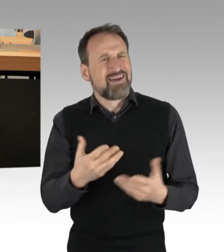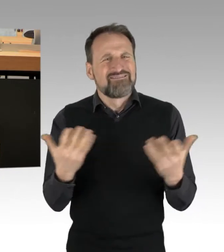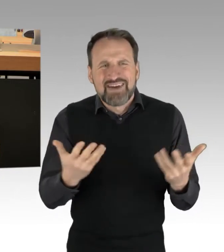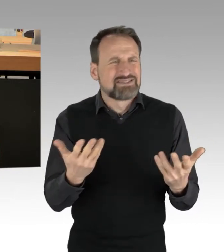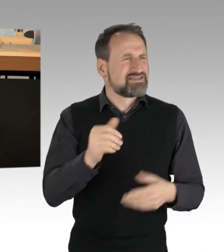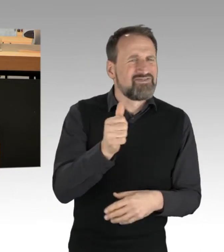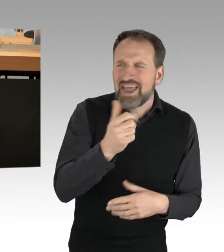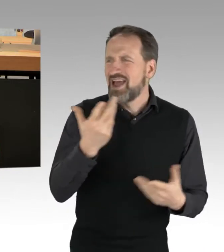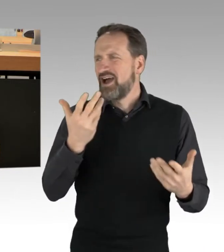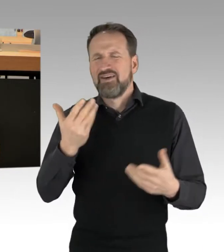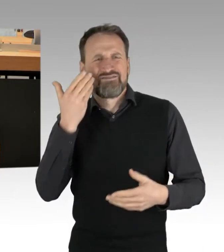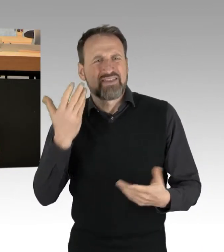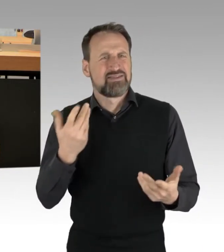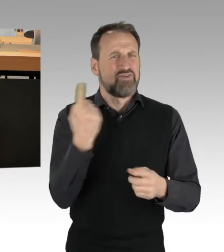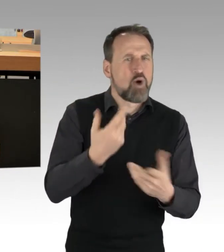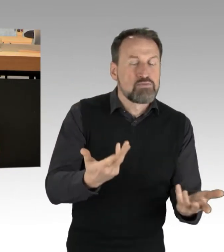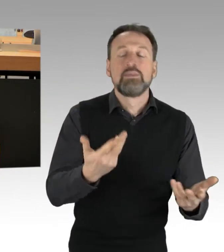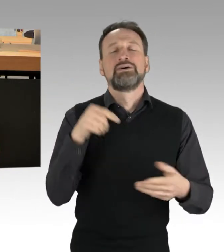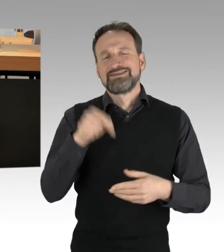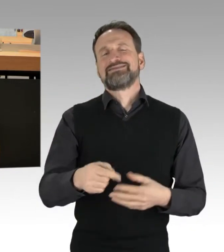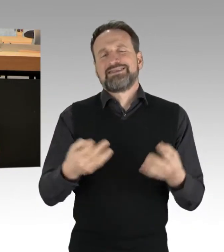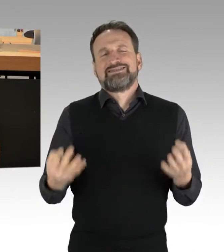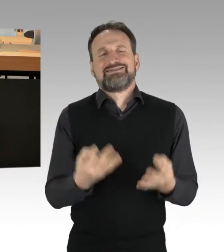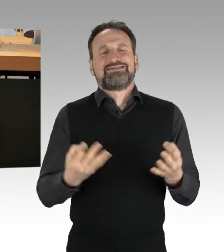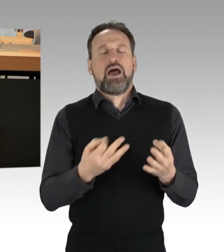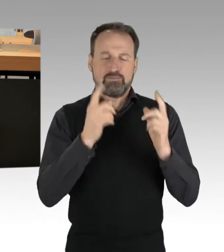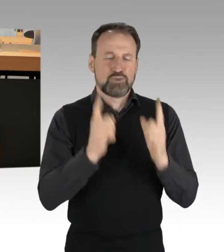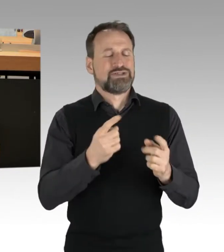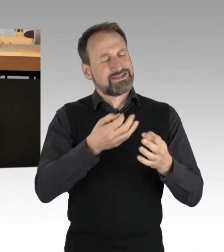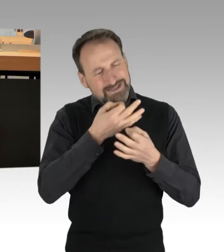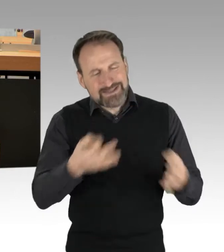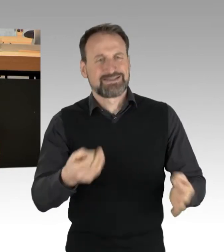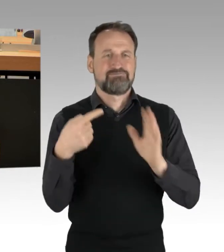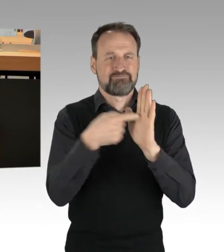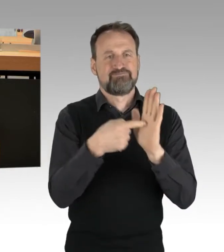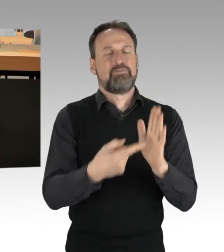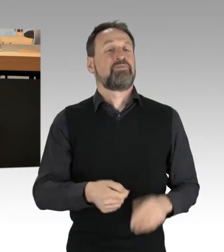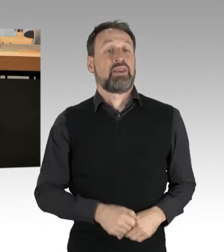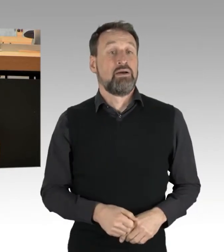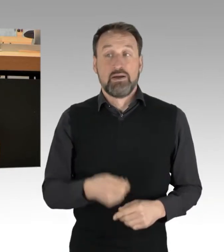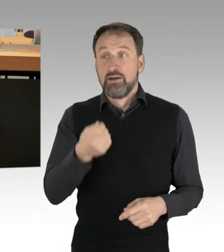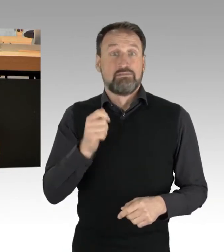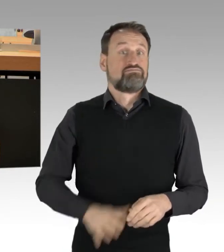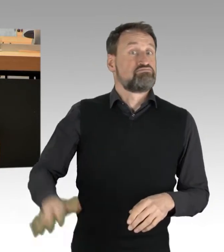"Essen retten, Leben retten" ist eine Initiative, die bundesweit mit verschiedenen Aktionsformen auf Lebensmittel-Verschwendung aufmerksam macht.